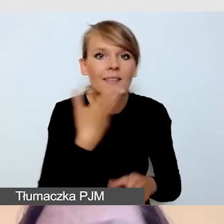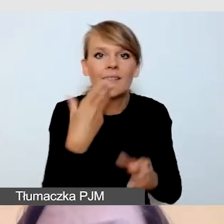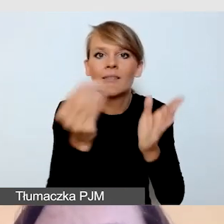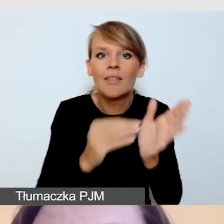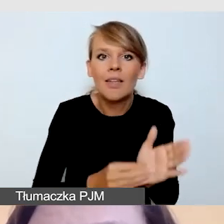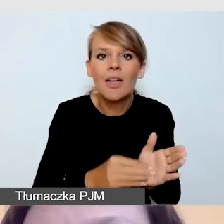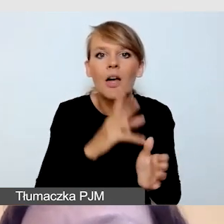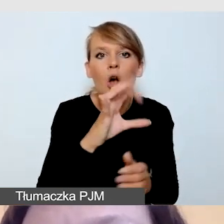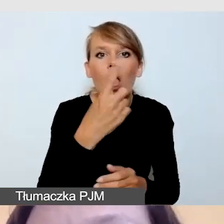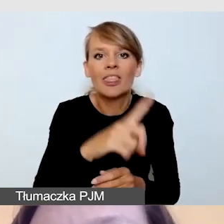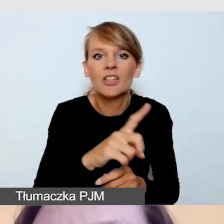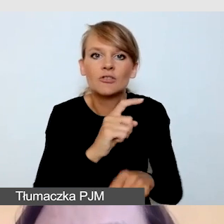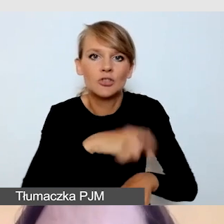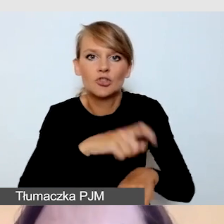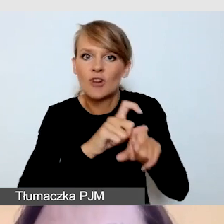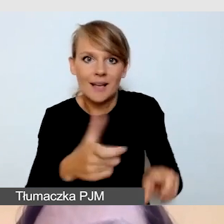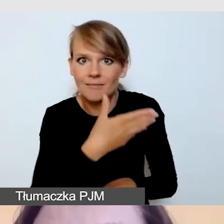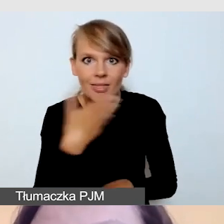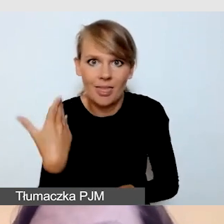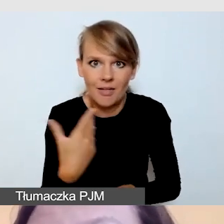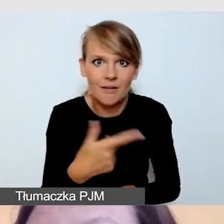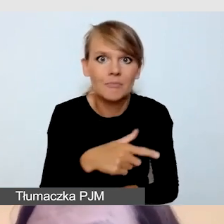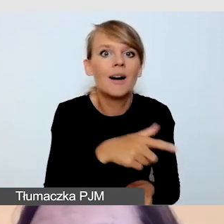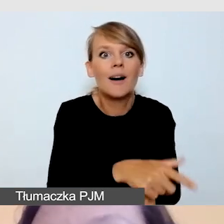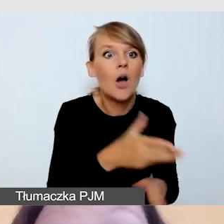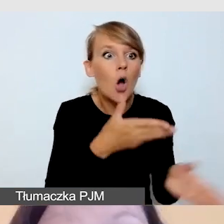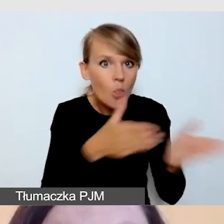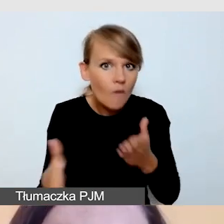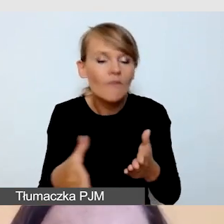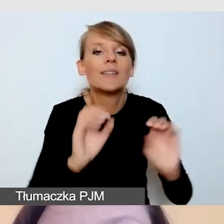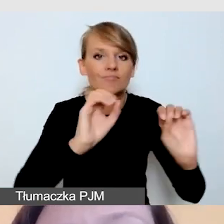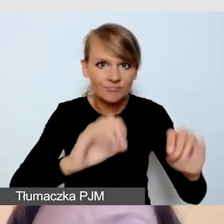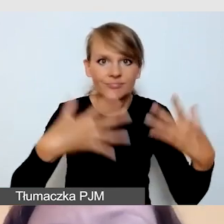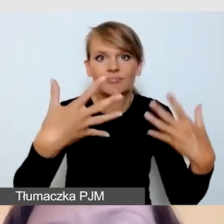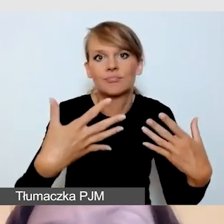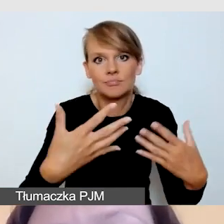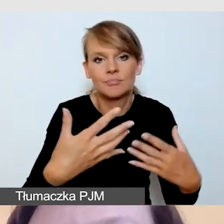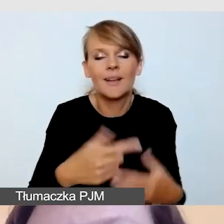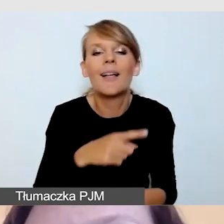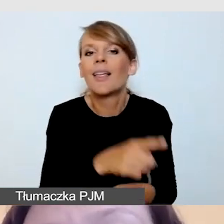są wyświetlane w momencie, kiedy są gotowe. Zazwyczaj ich cechą jest opóźnienie